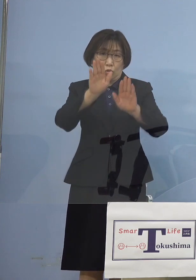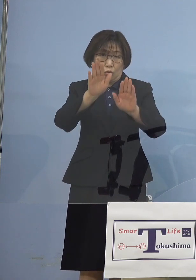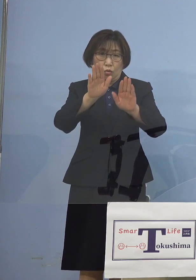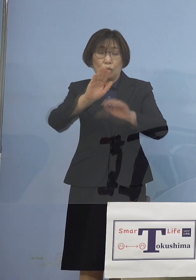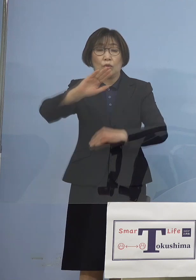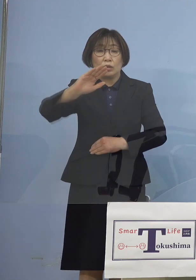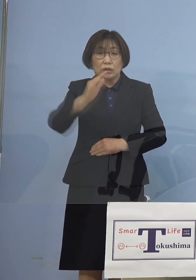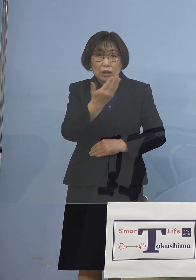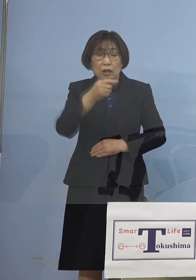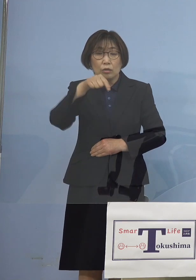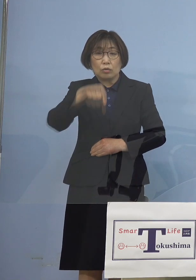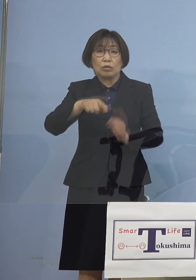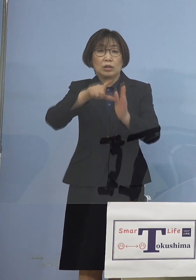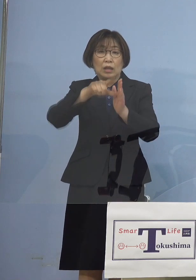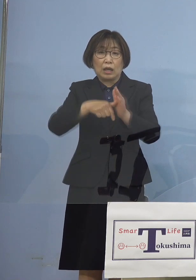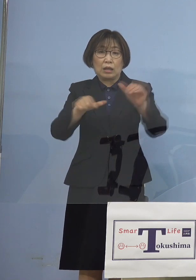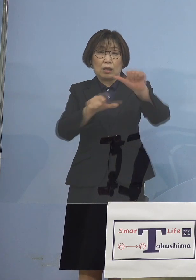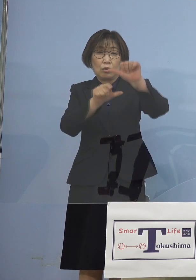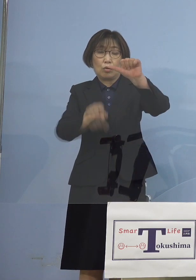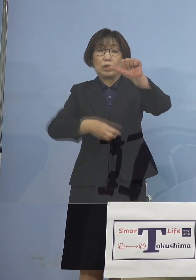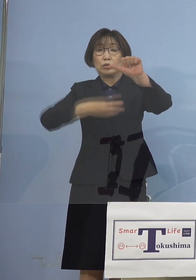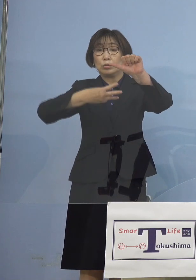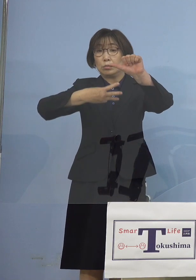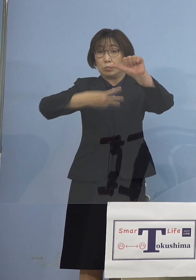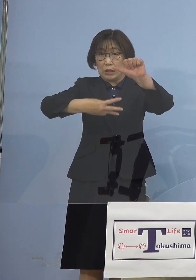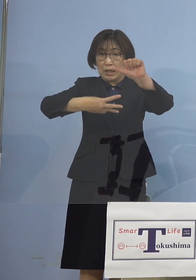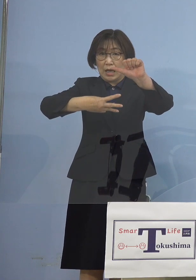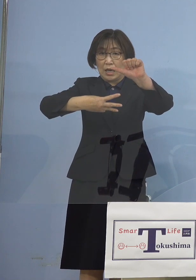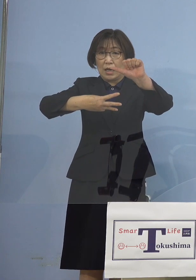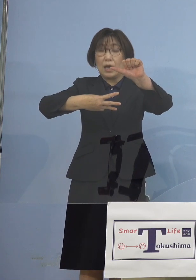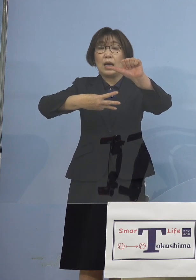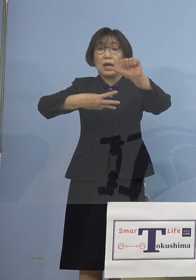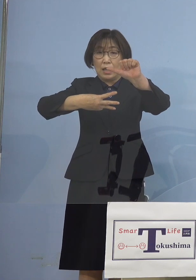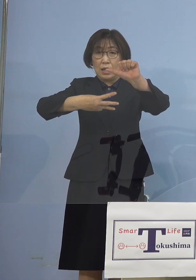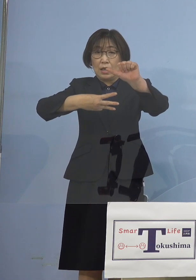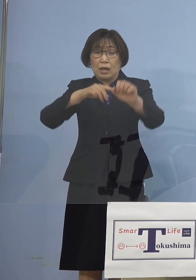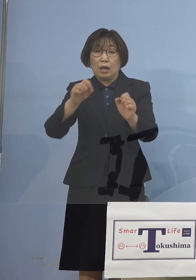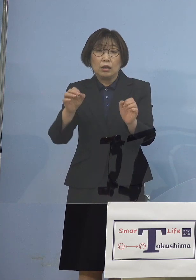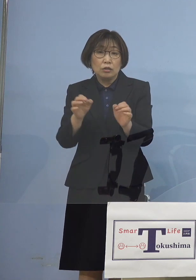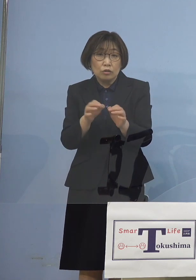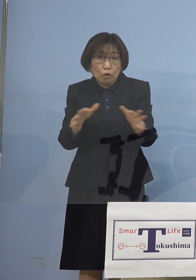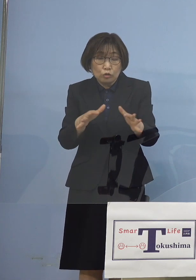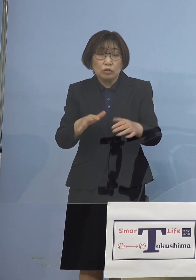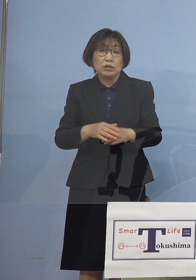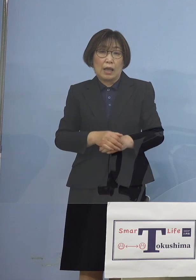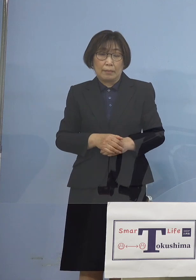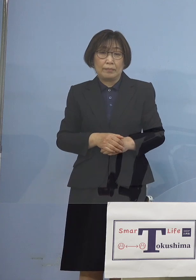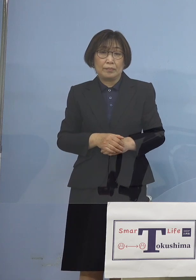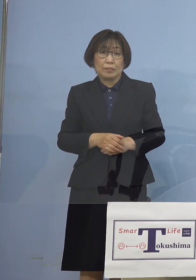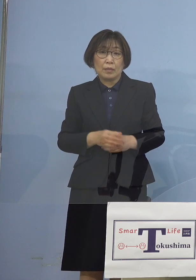今度は5月3日です 突然2つの大きなクラスターが